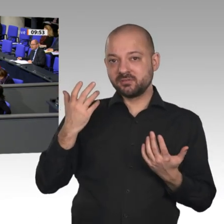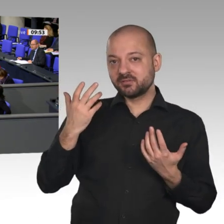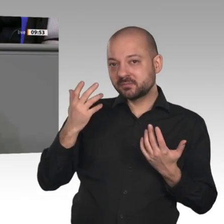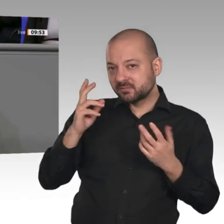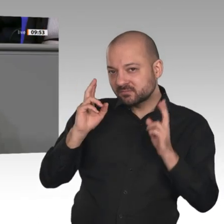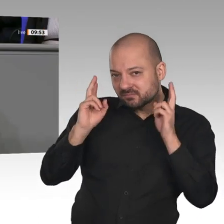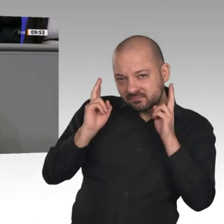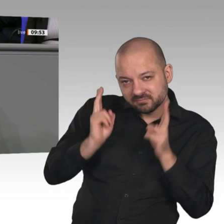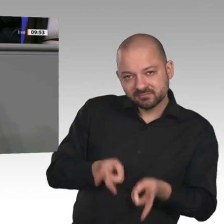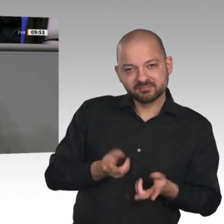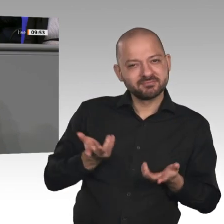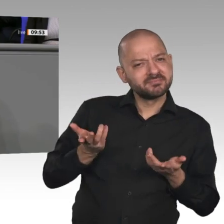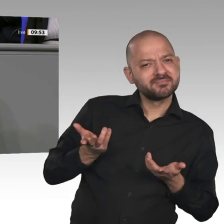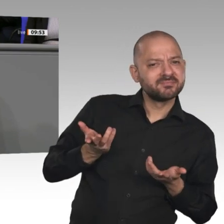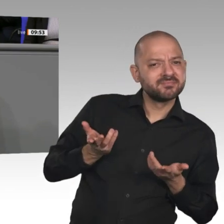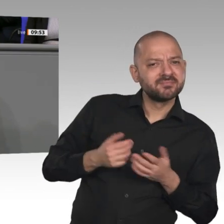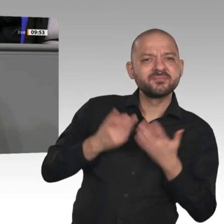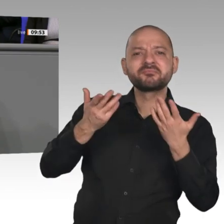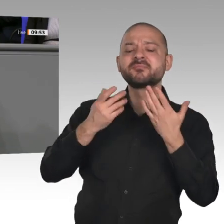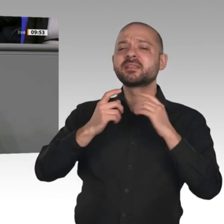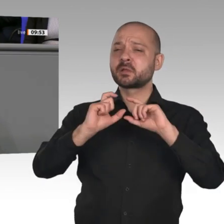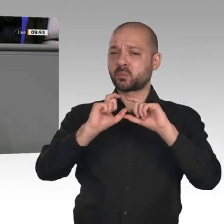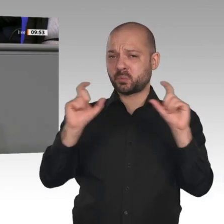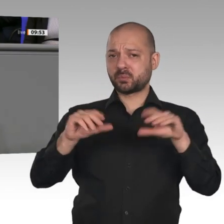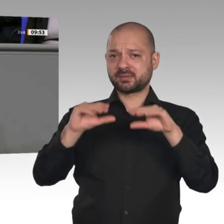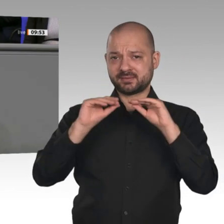weltweit. Da müssen wir endlich ran. Mein Zeuge ist Carsten Linnemann. Er hat es